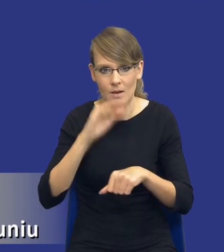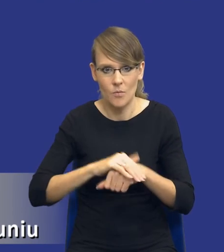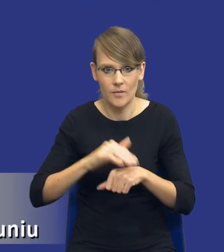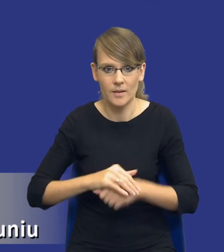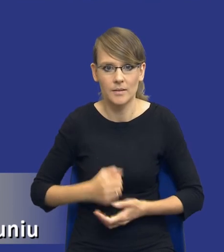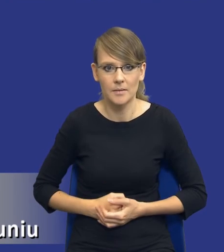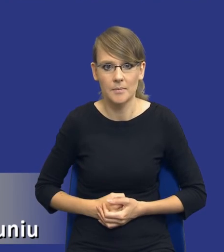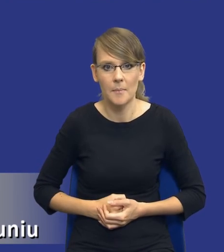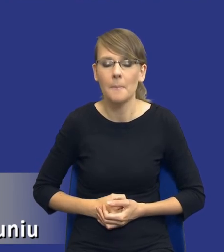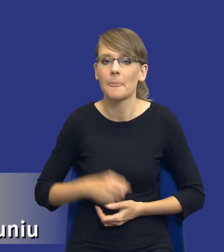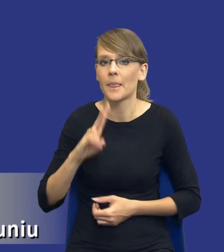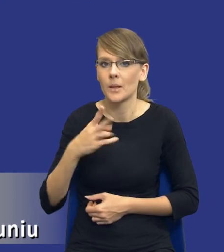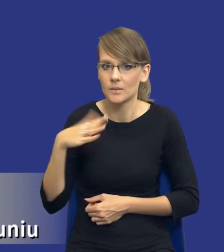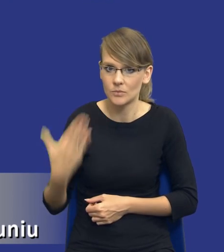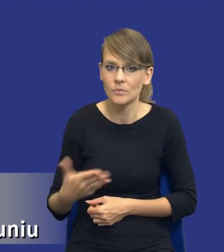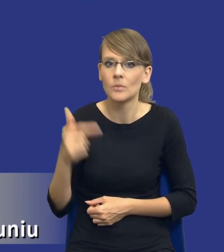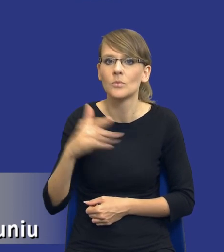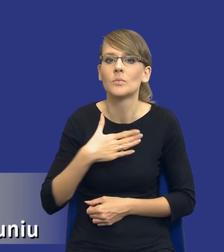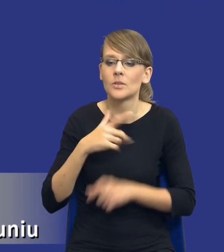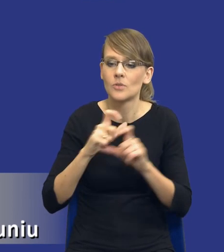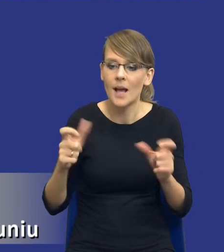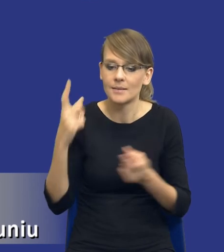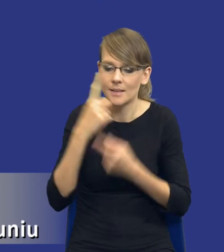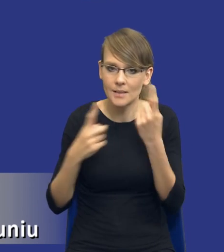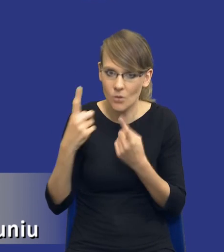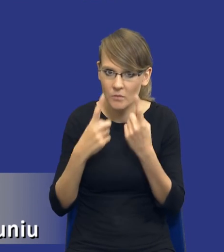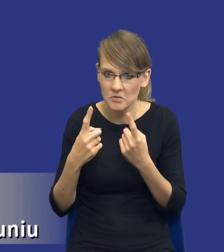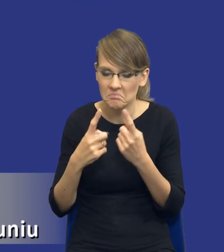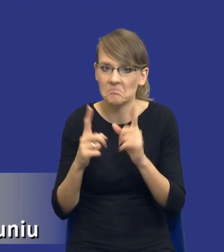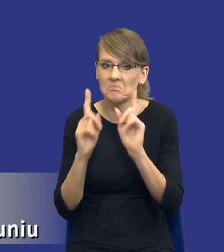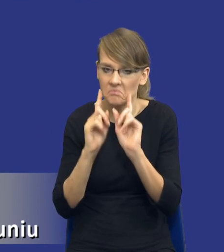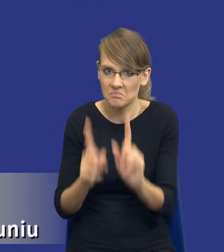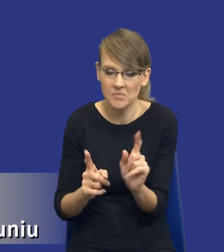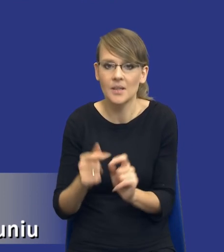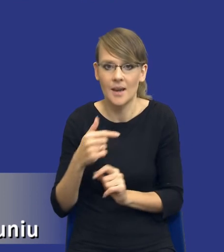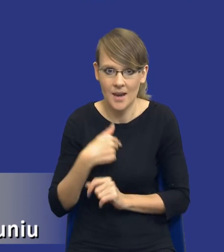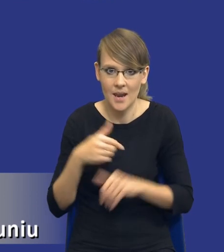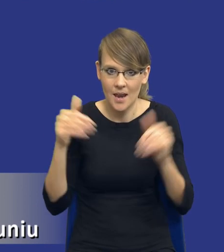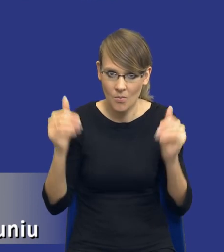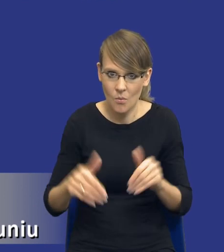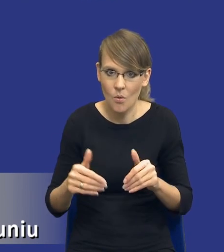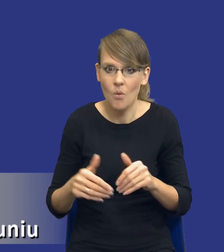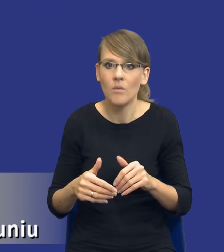Z drugiej strony musimy mieć czas, żeby się zastanowić nad tym, czy rzeczywiście jestem w stanie uzyskać jakieś efekty